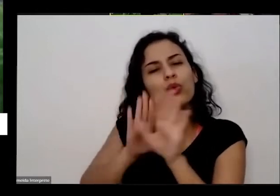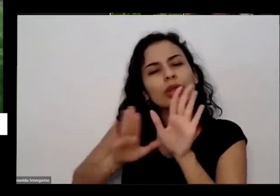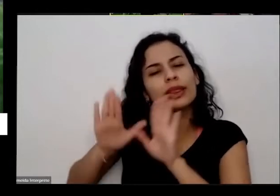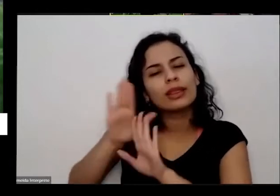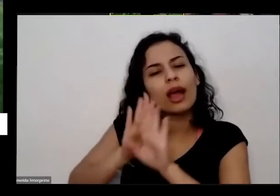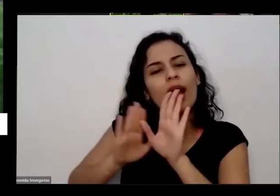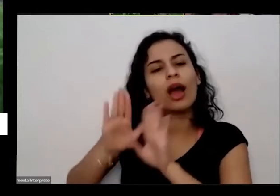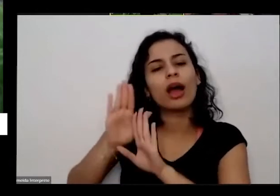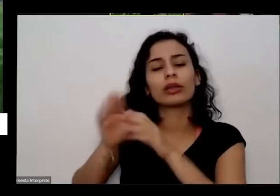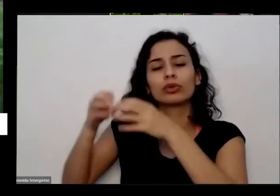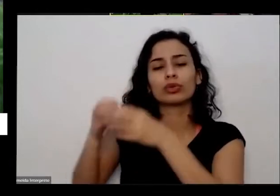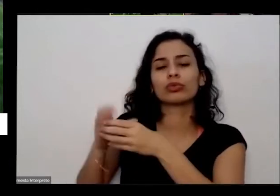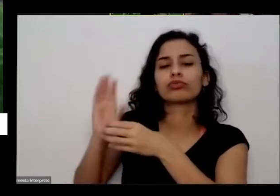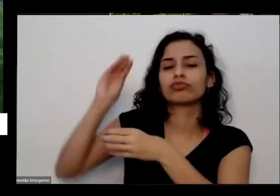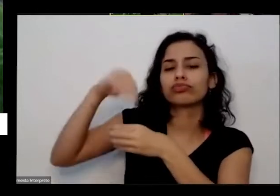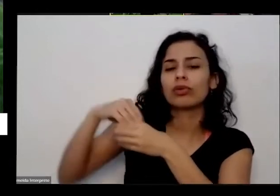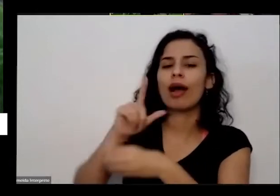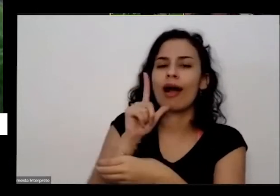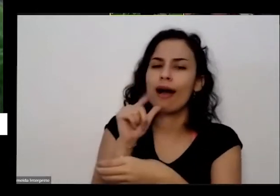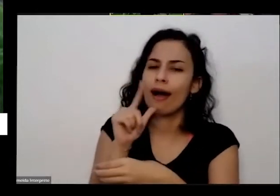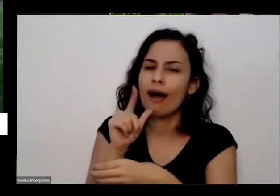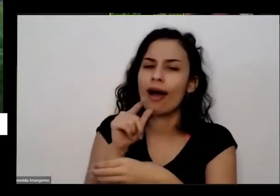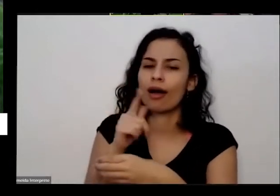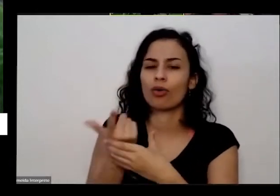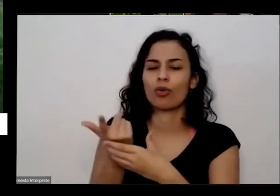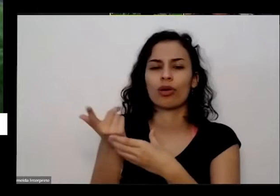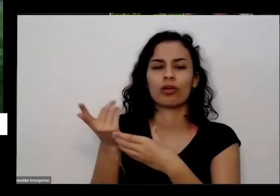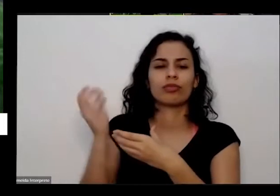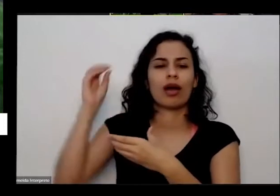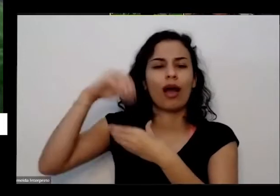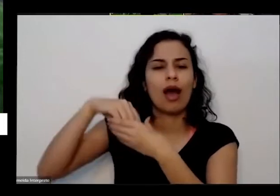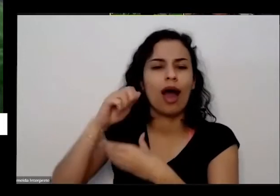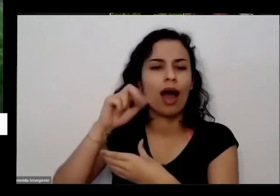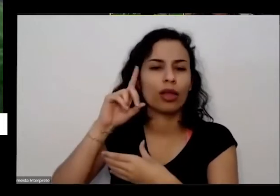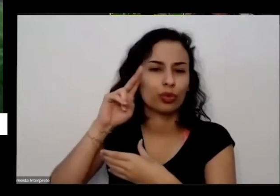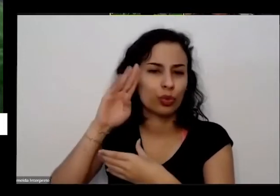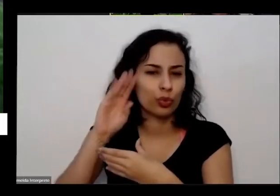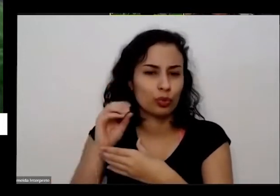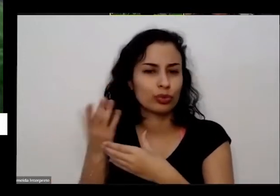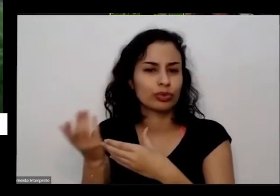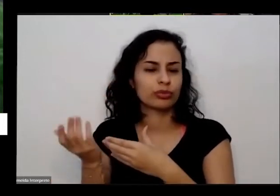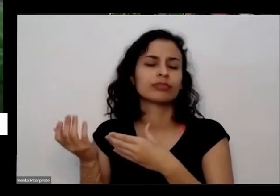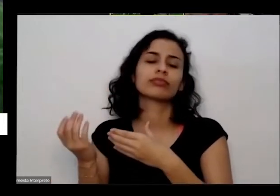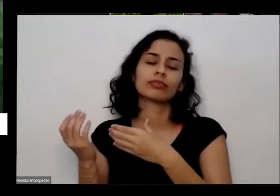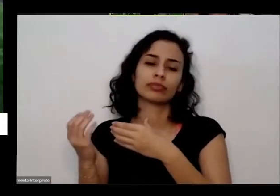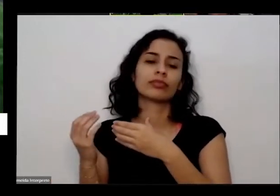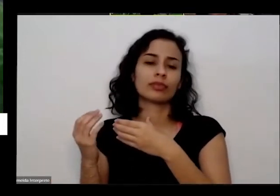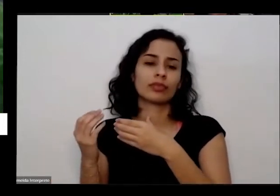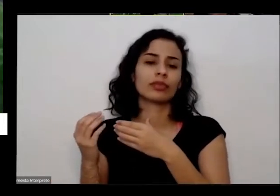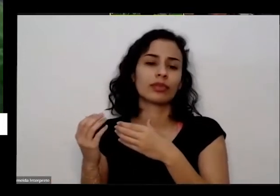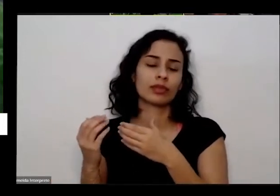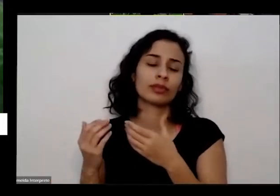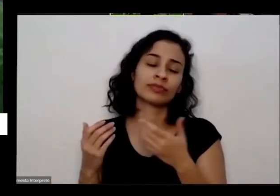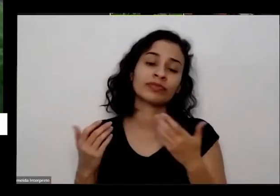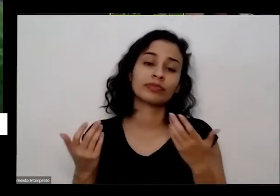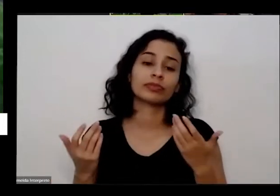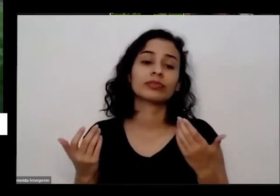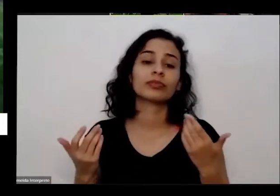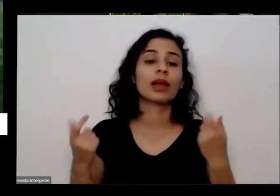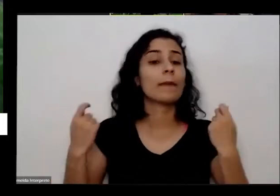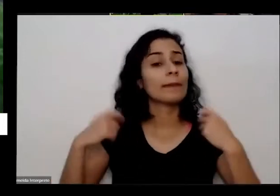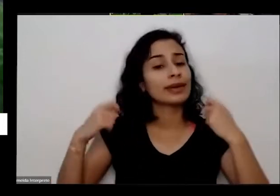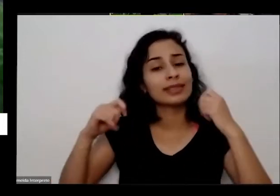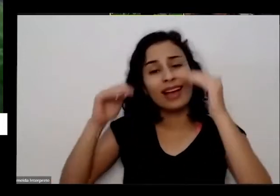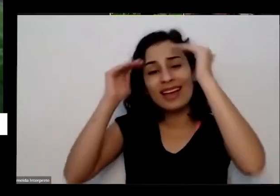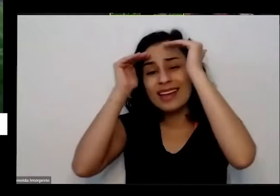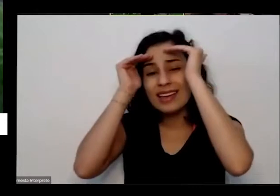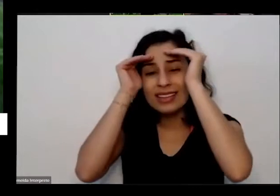aqui na terra água aqui na terra então correntes cuidado e precisou que a gente respeitasse o o